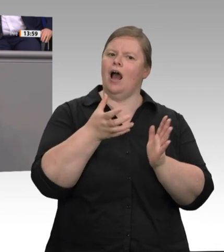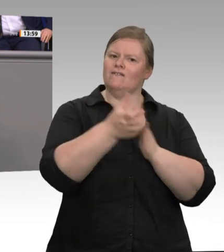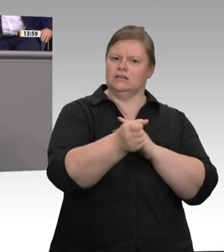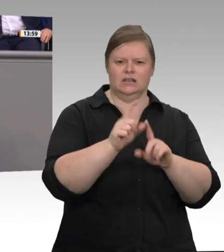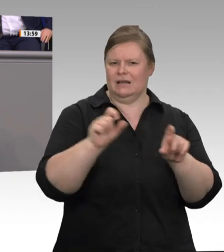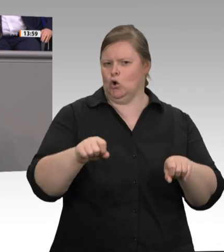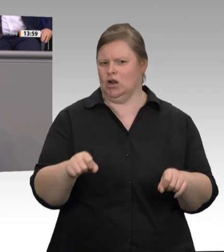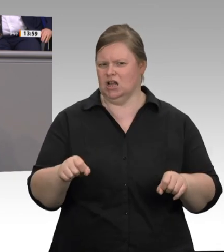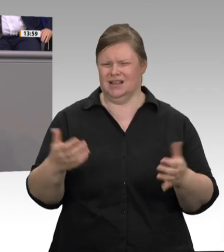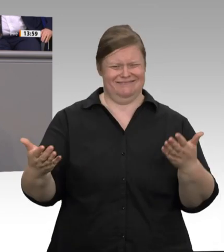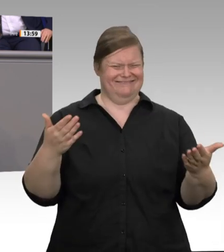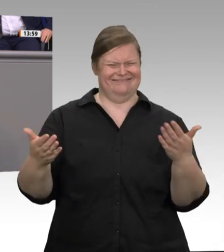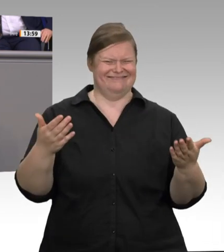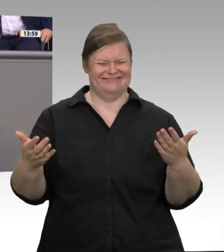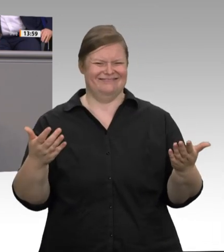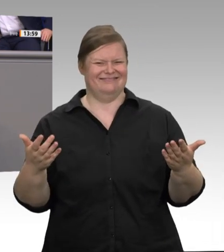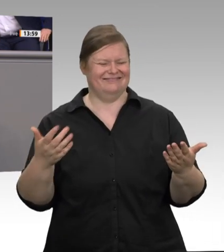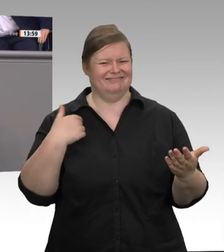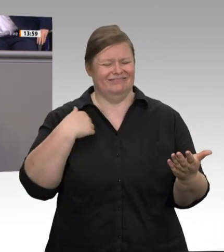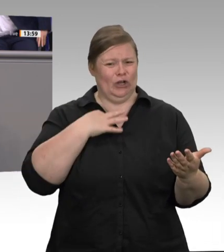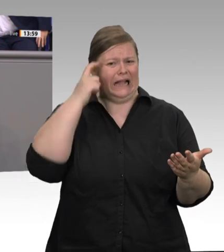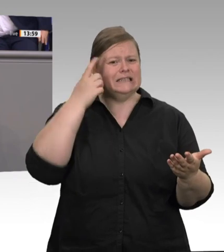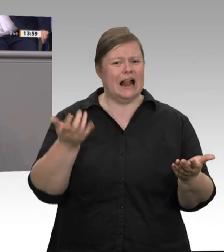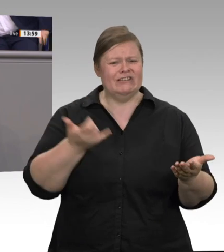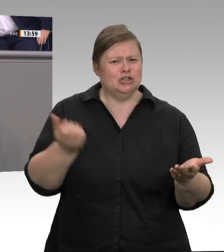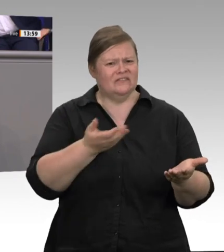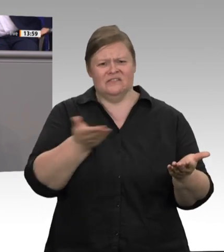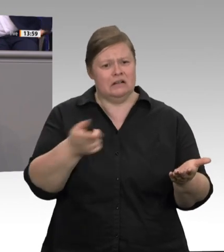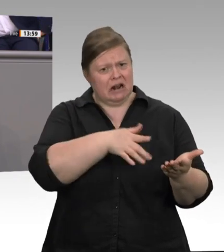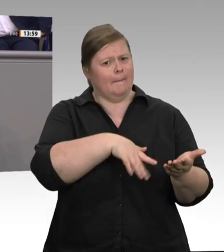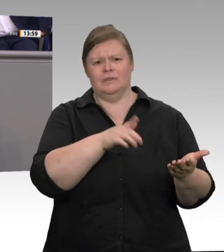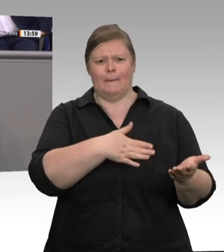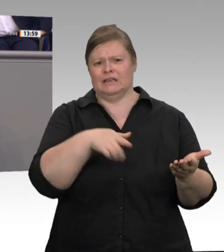über 1 800 Verstöße festgestellt hat. Ohne die Pandemie hätte ich den Arbeitsschutz